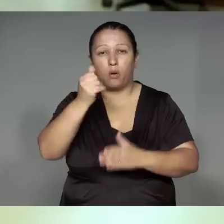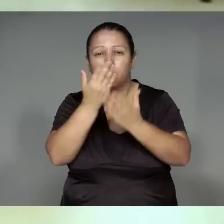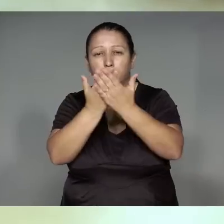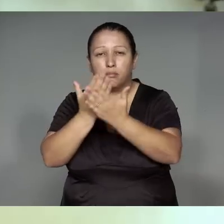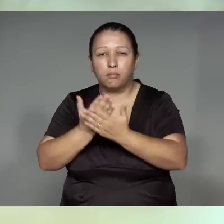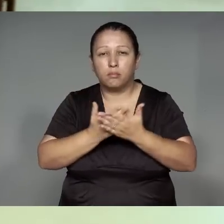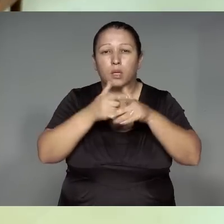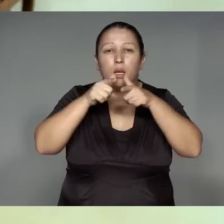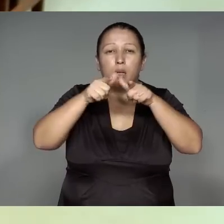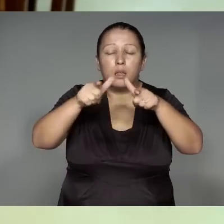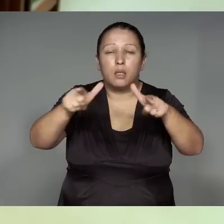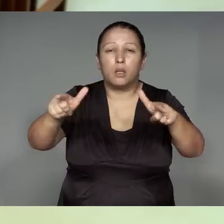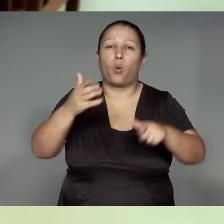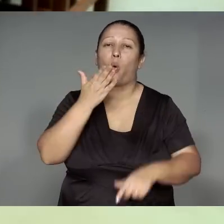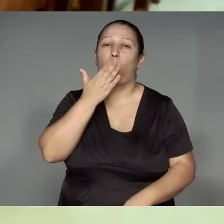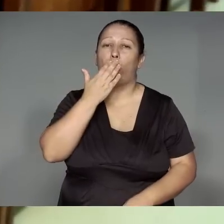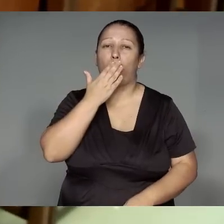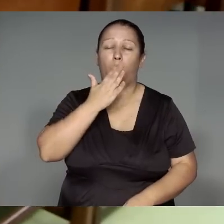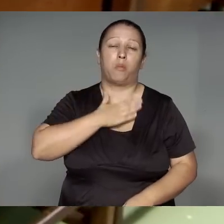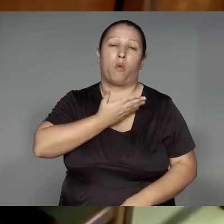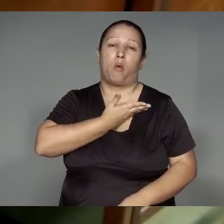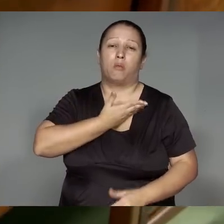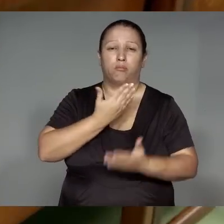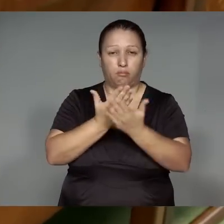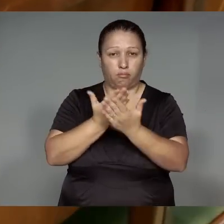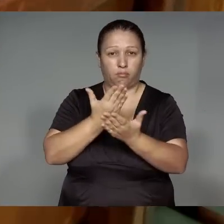Jejemo’e͂ tajp wekom, jere’yja͂wa nite